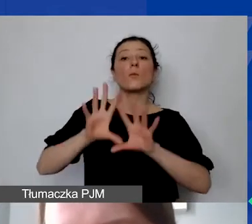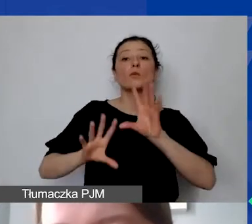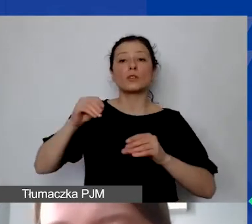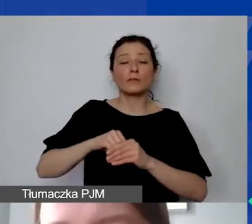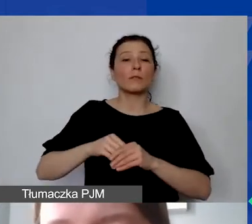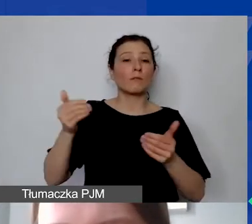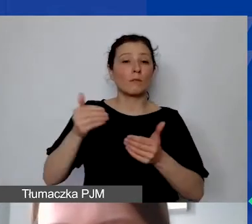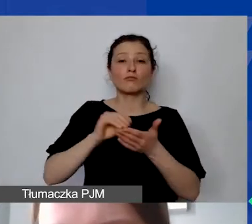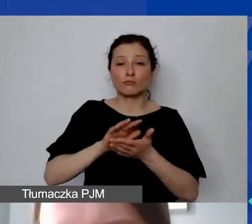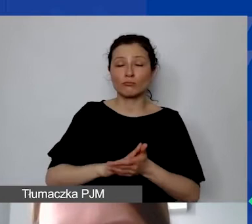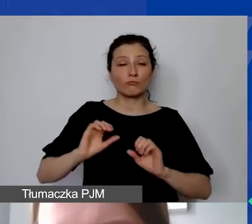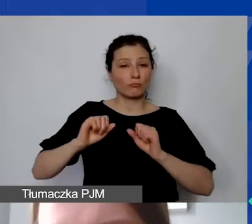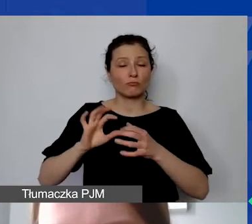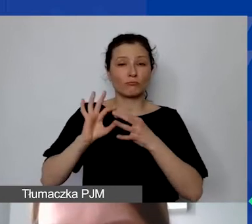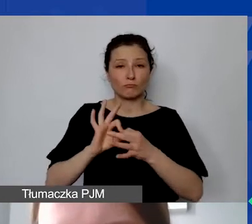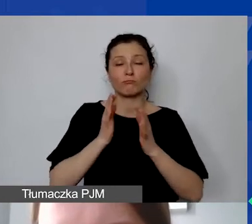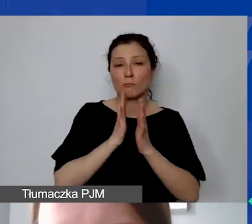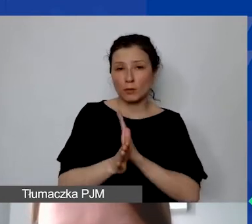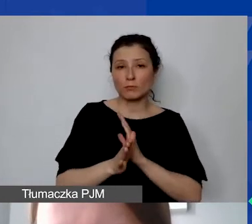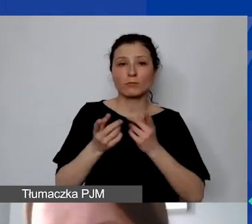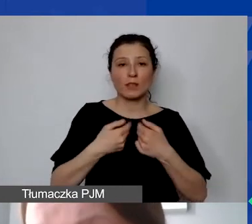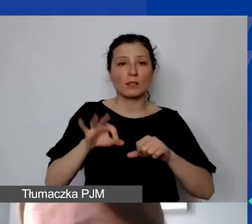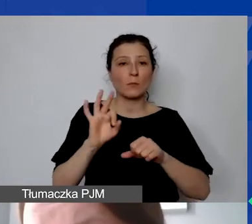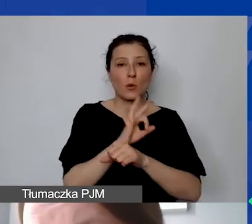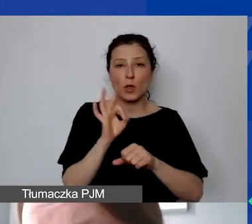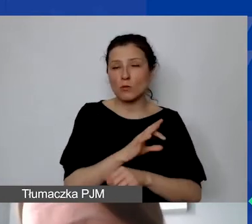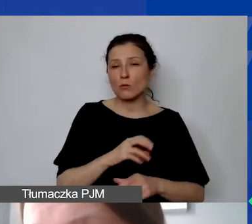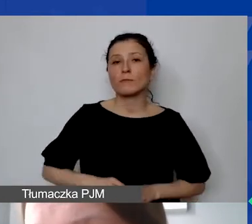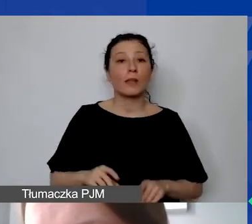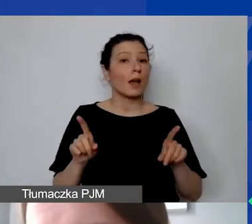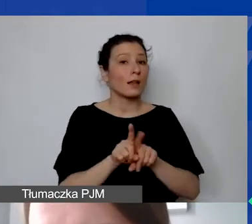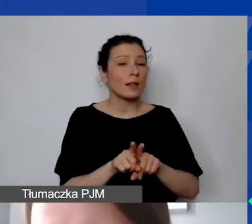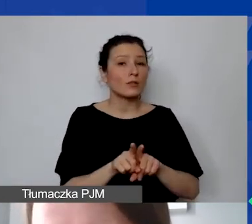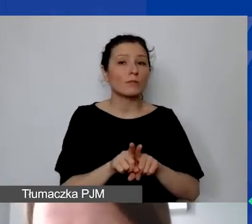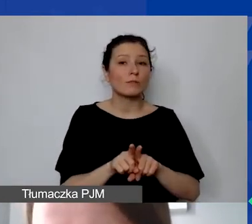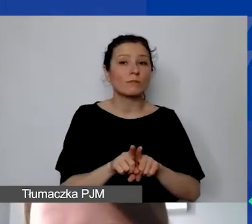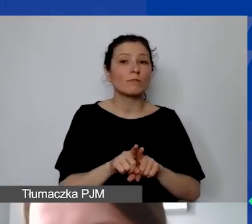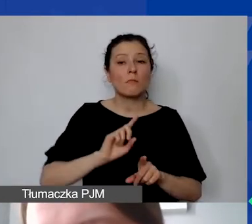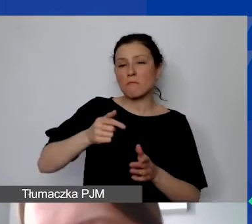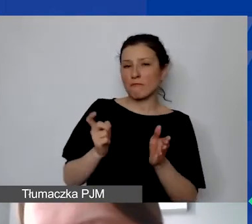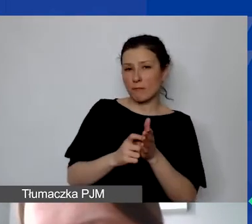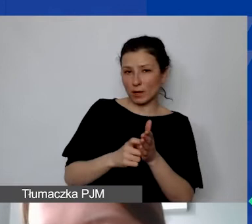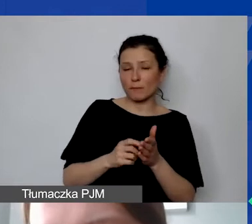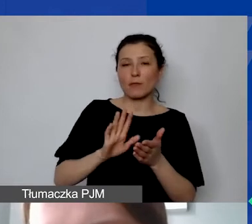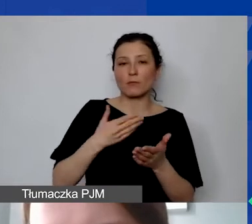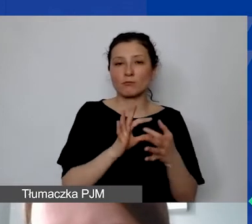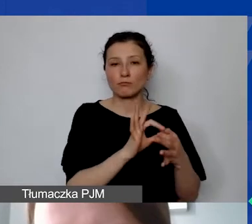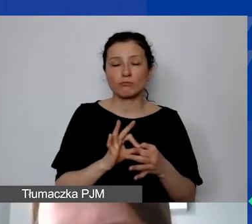które są bezpośrednio związane z realizacją projektu, ale także te, których my od państwa wymagamy. Czyli np. związane z komunikacją,